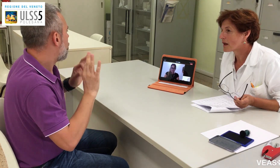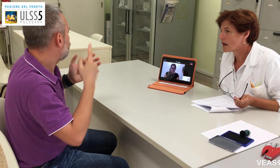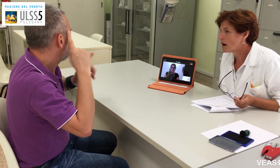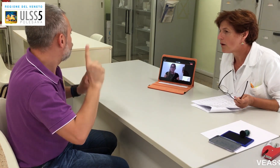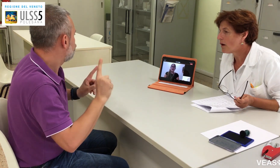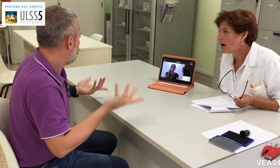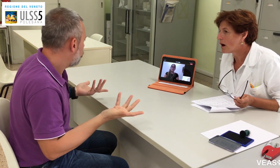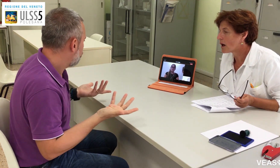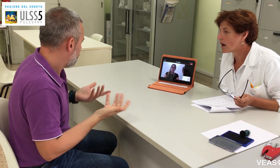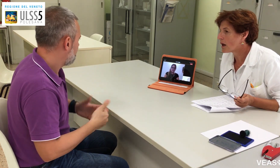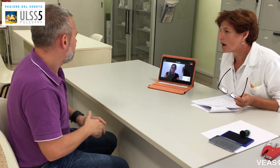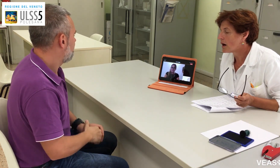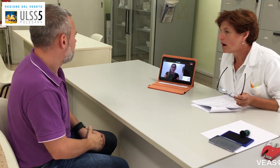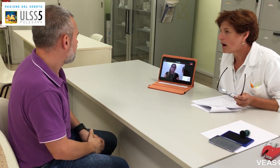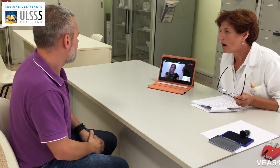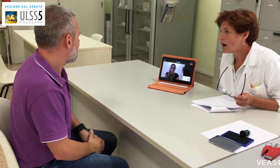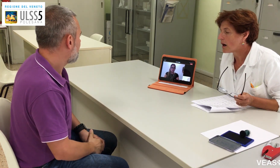potrei stare male? Avere la febbre?